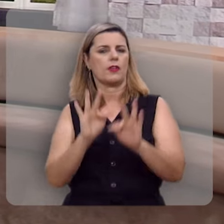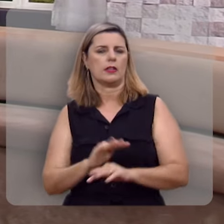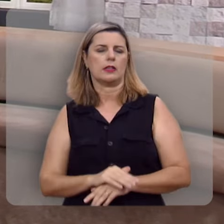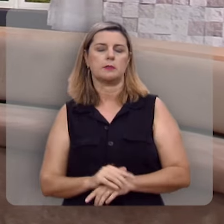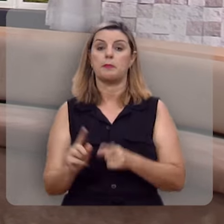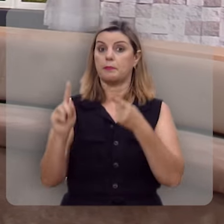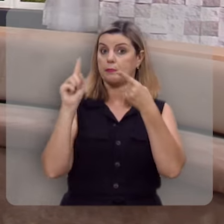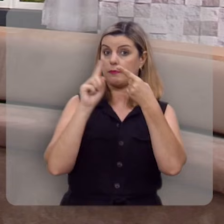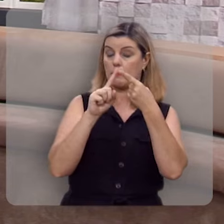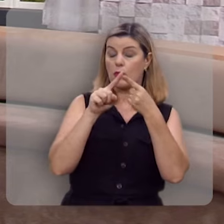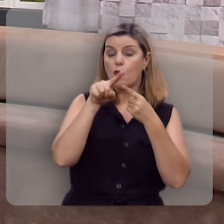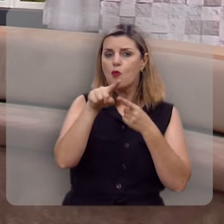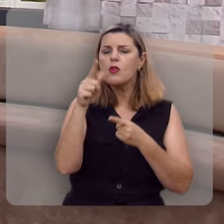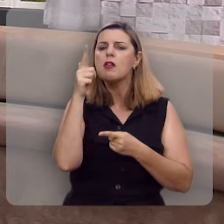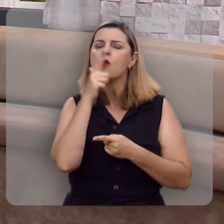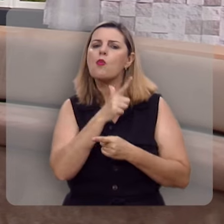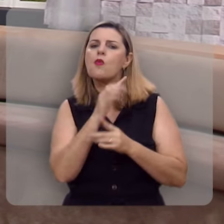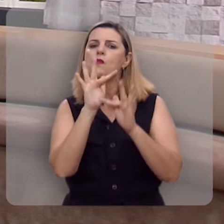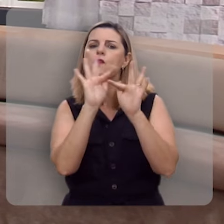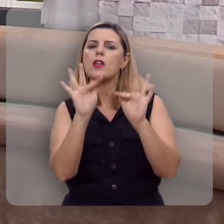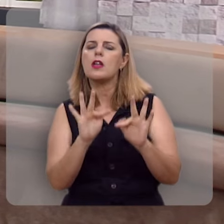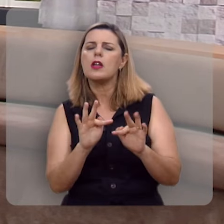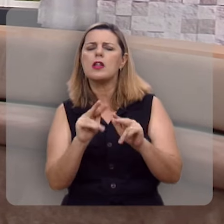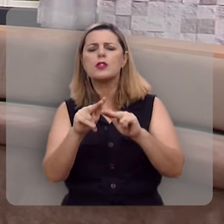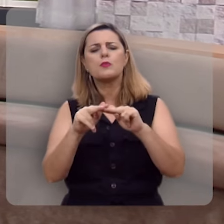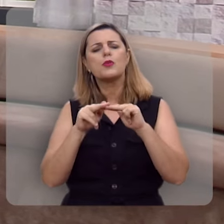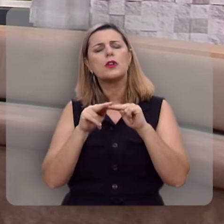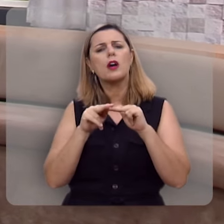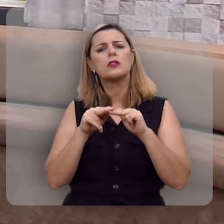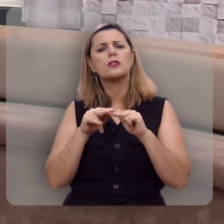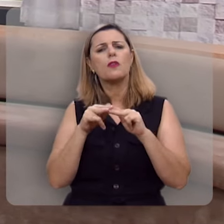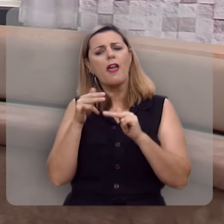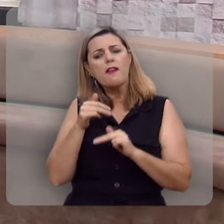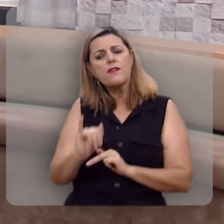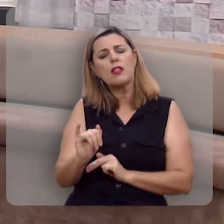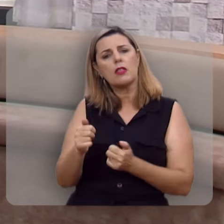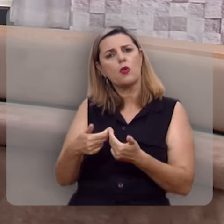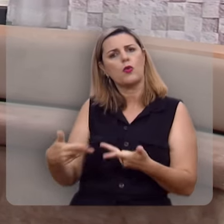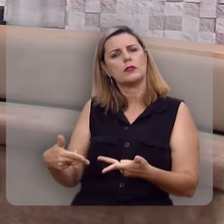Primeiro, você é feliz por aquilo que você evita.